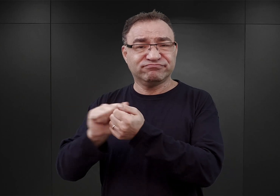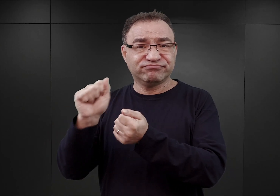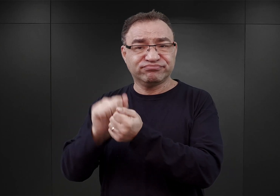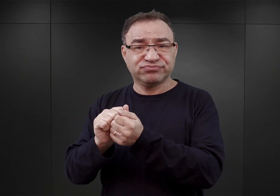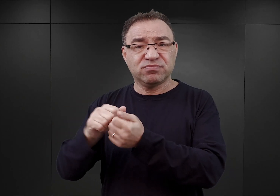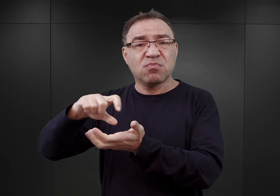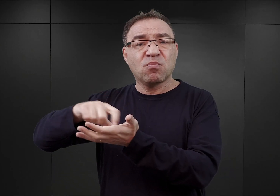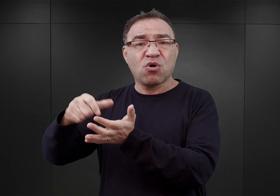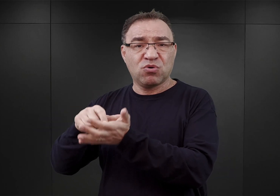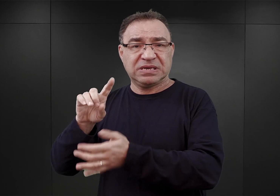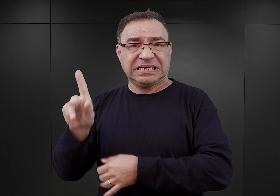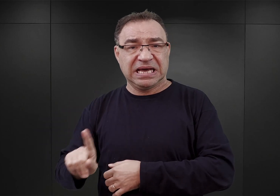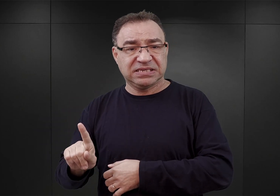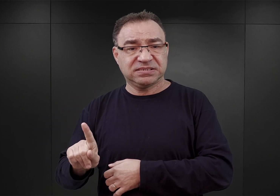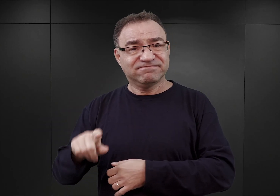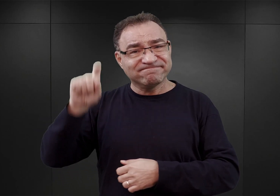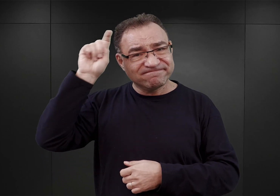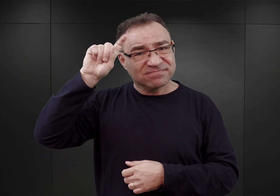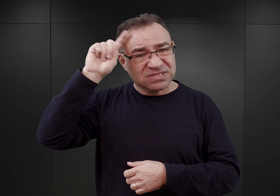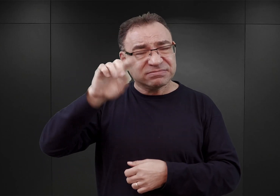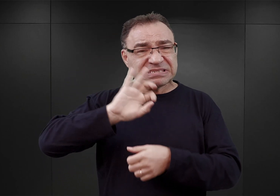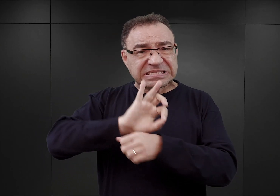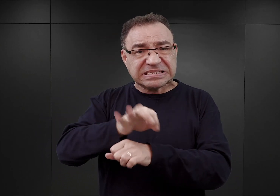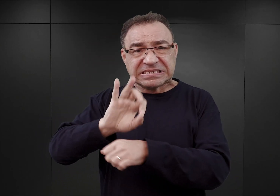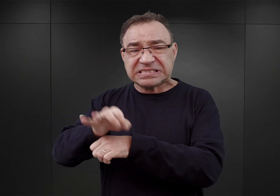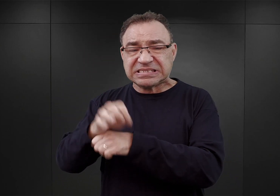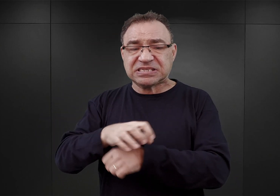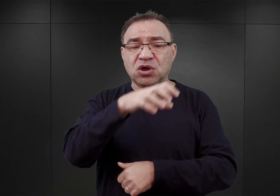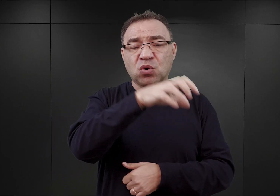Nazistowskie Niemcy prześladowały w nim różne grupy ludzi,